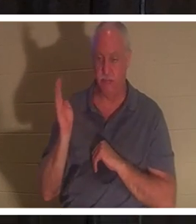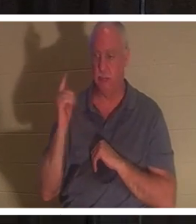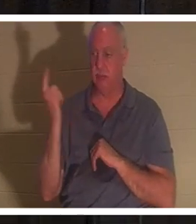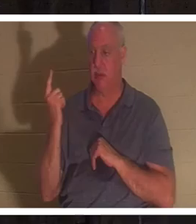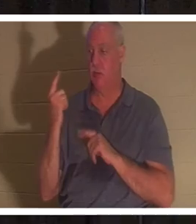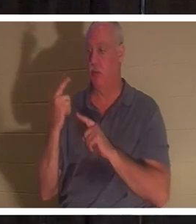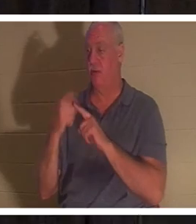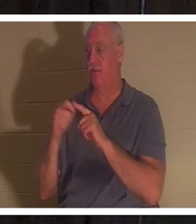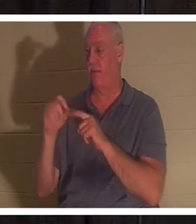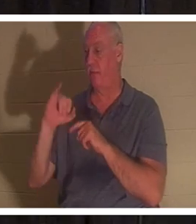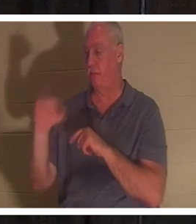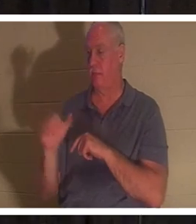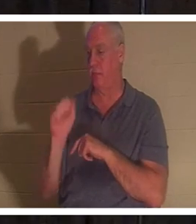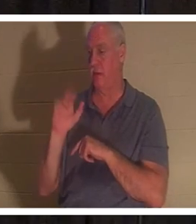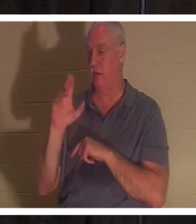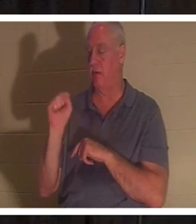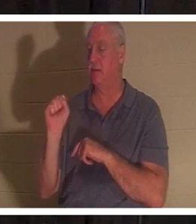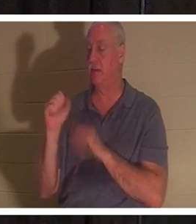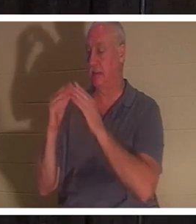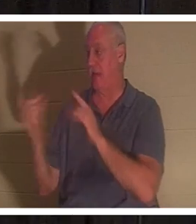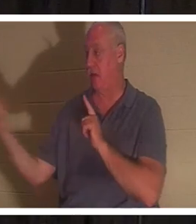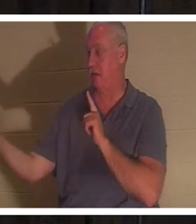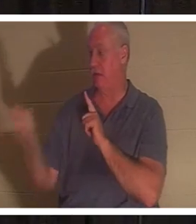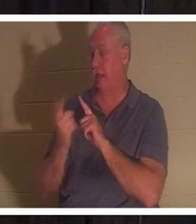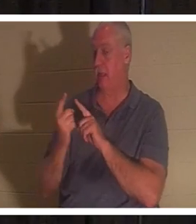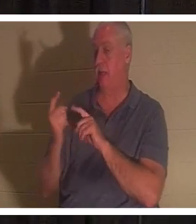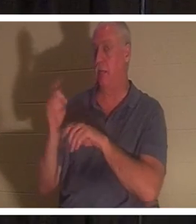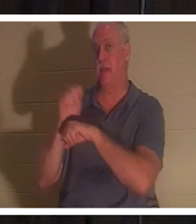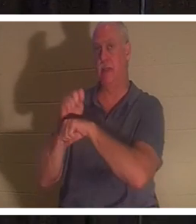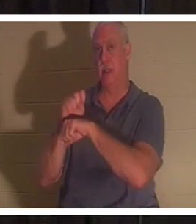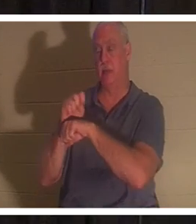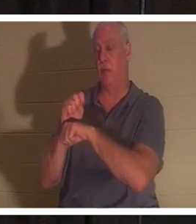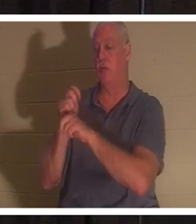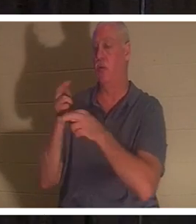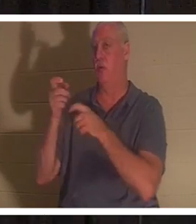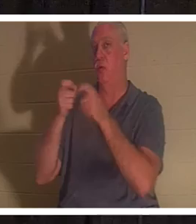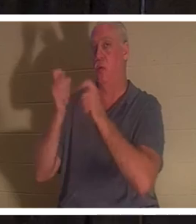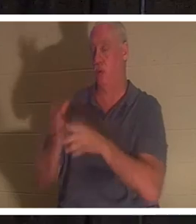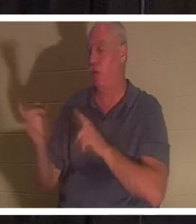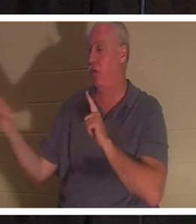管会堂的睚鲁家里来，说：‘你的女儿死了。’不要再难为老师了